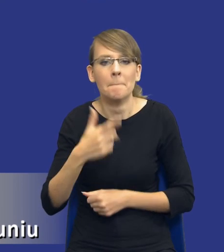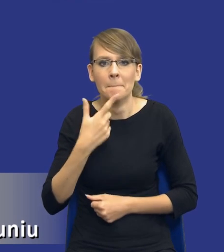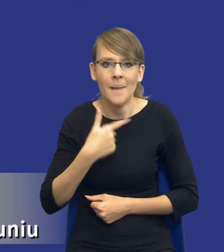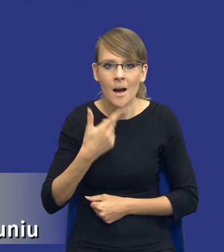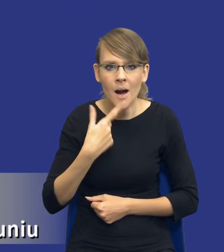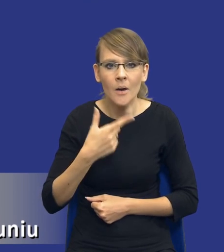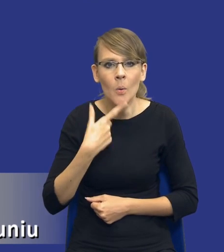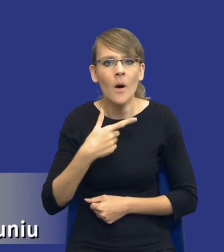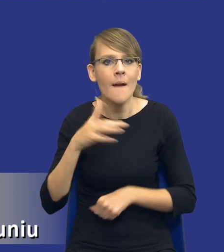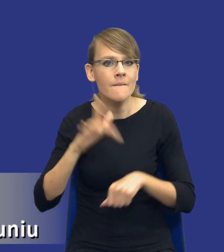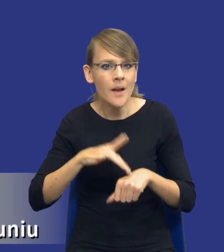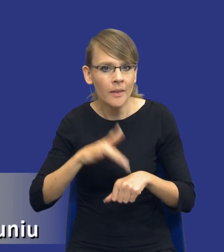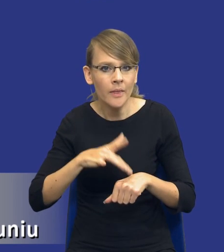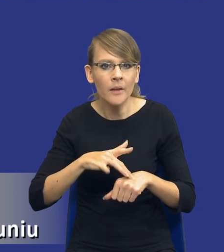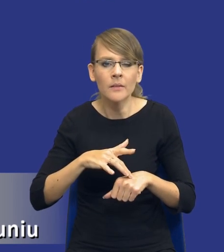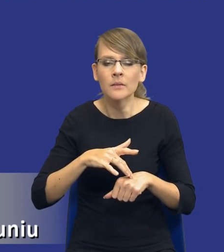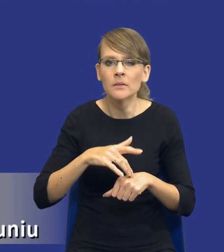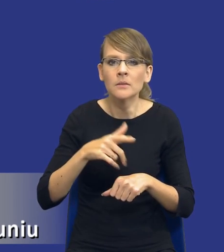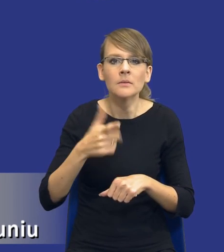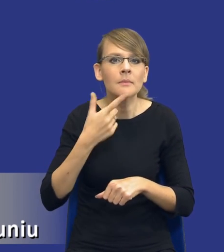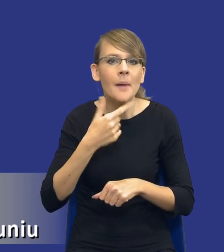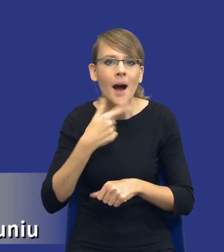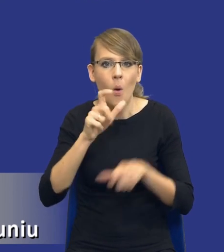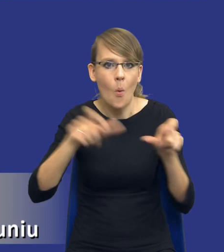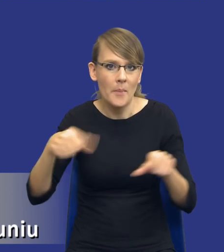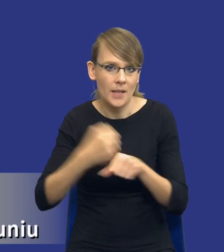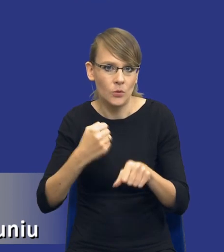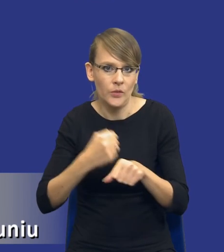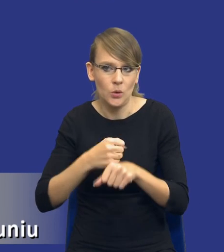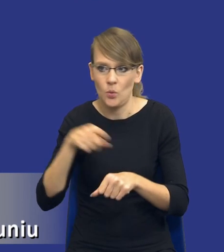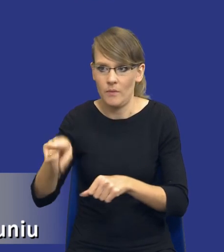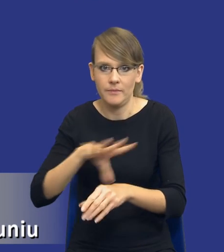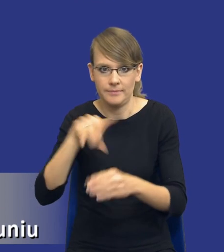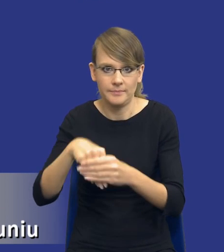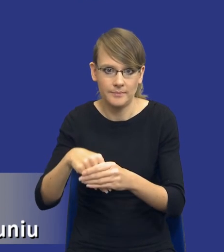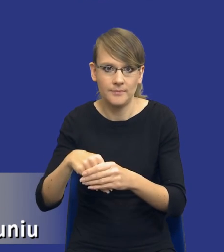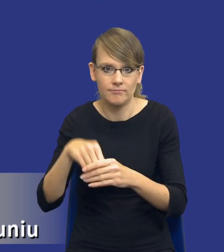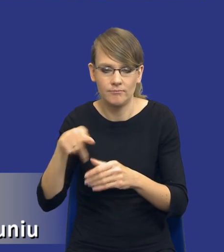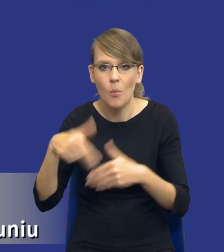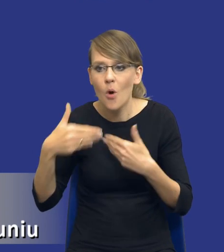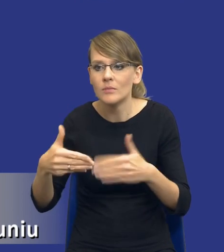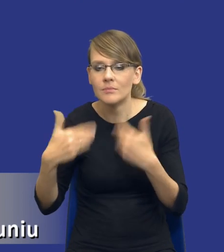efektywną ilość personelu zaangażowanego do danego postępowania o udzielenie zamówienia publicznego.